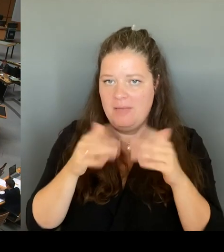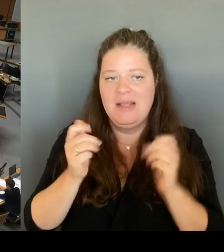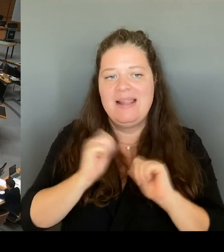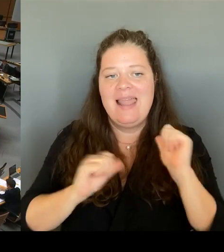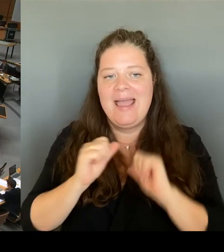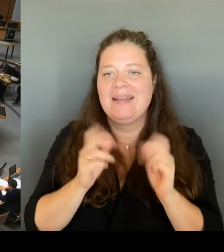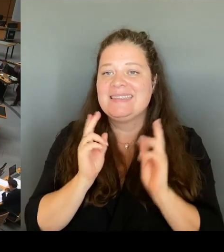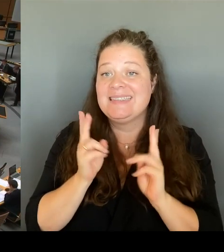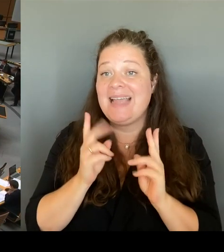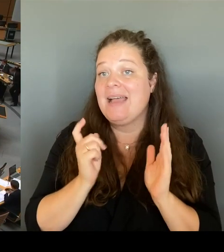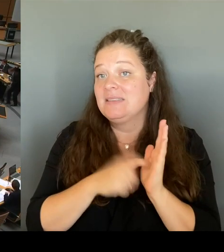(Beifall) (Rednerwechsel)